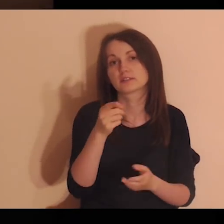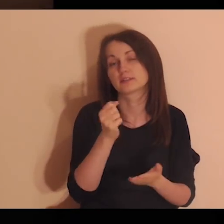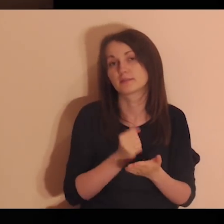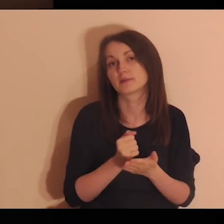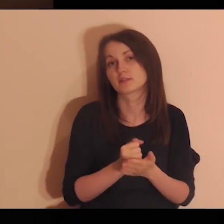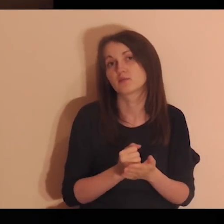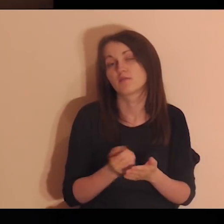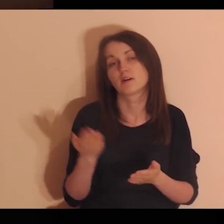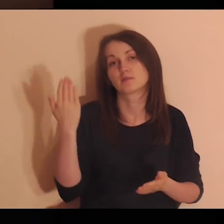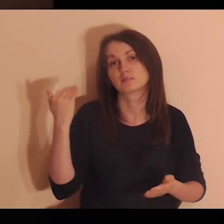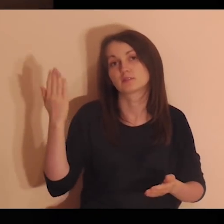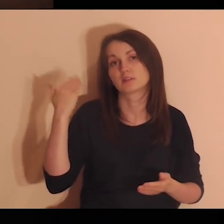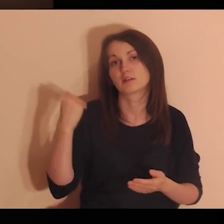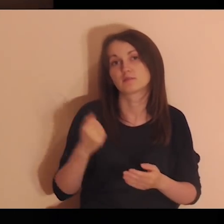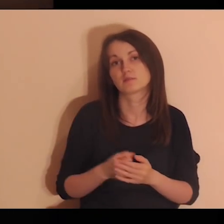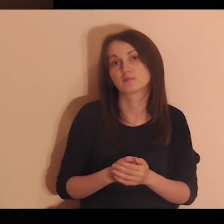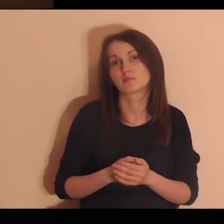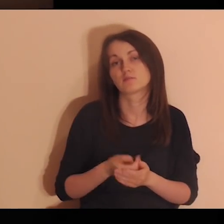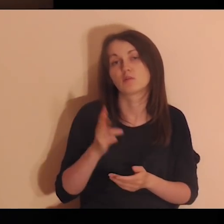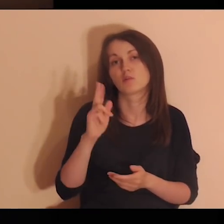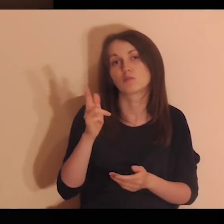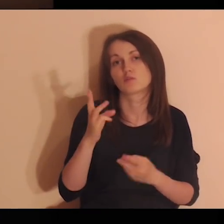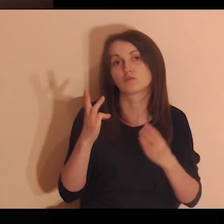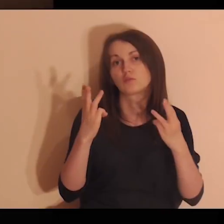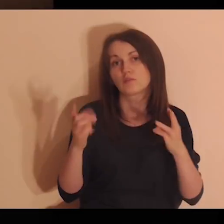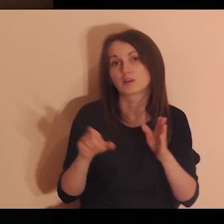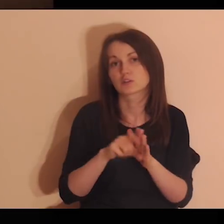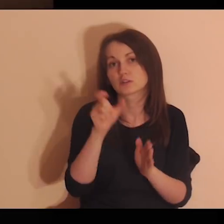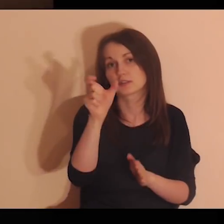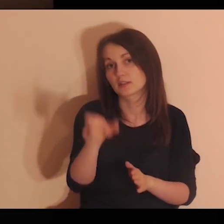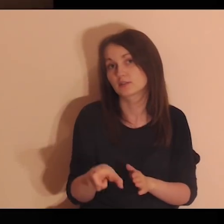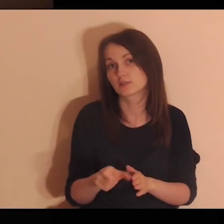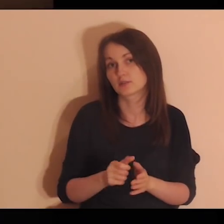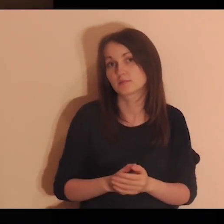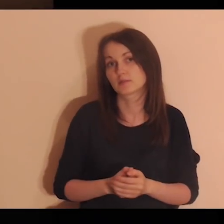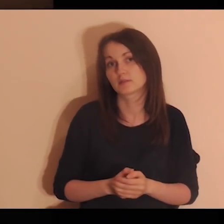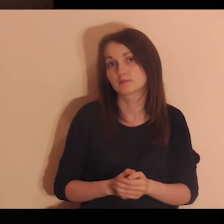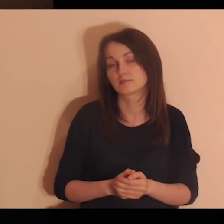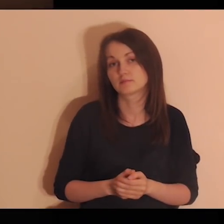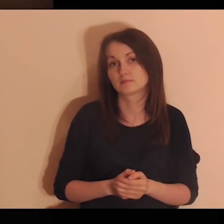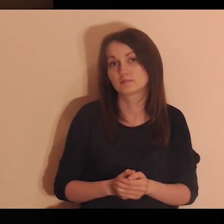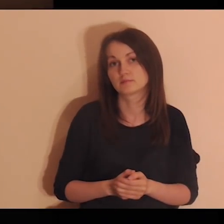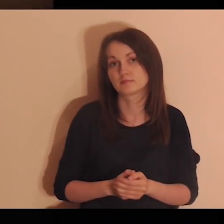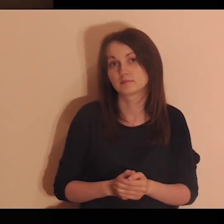Z kim ważnym wtedy pracowałeś? Z kim ważnym dla ciebie?